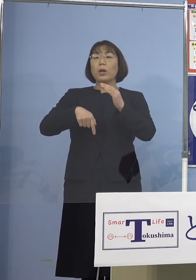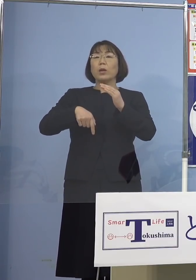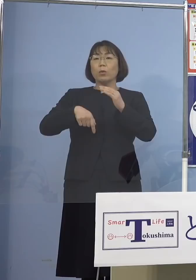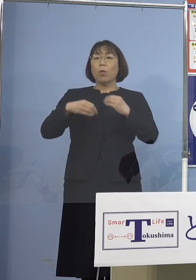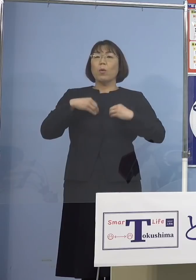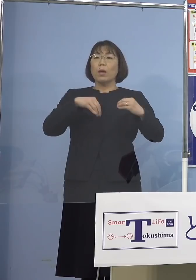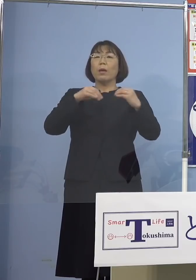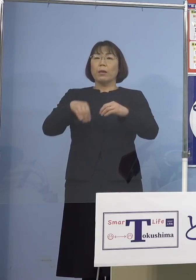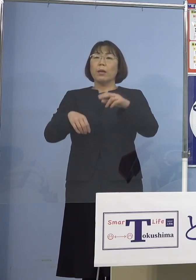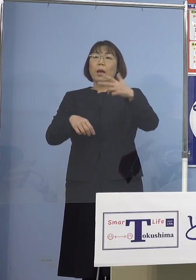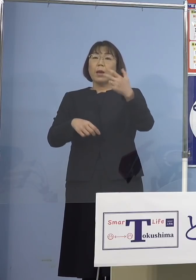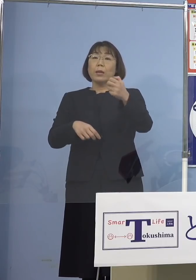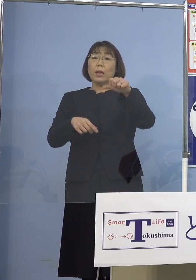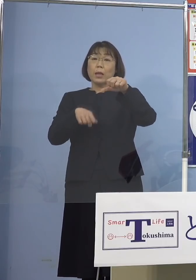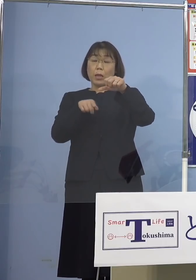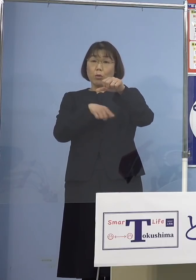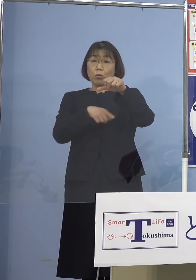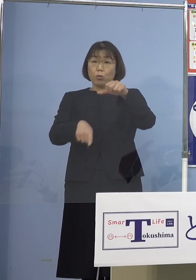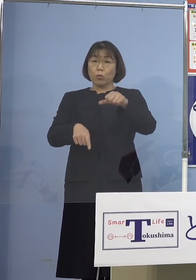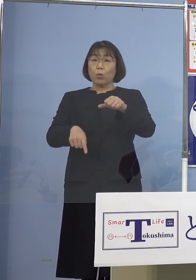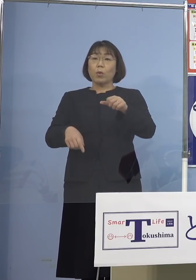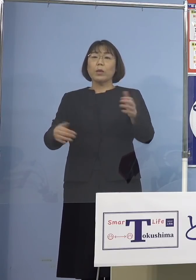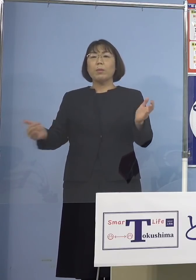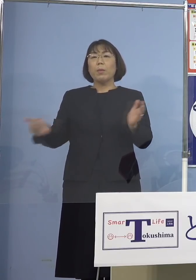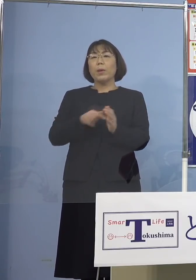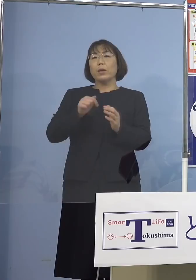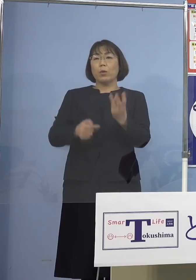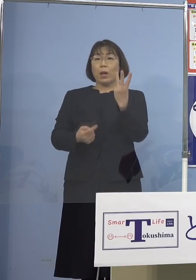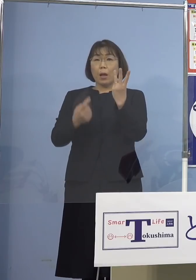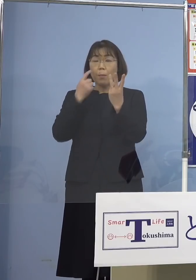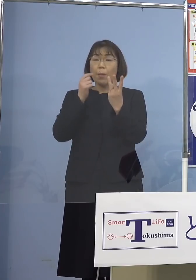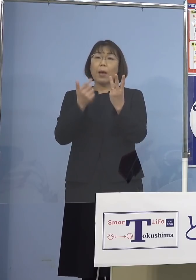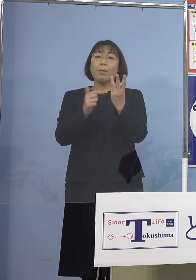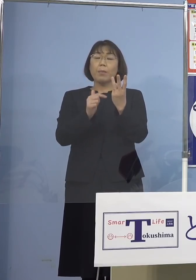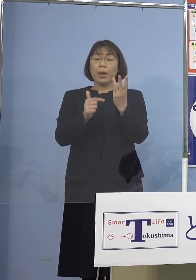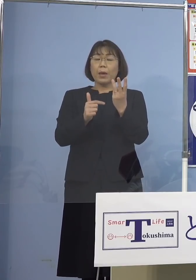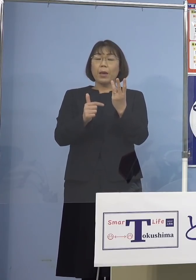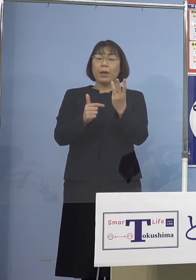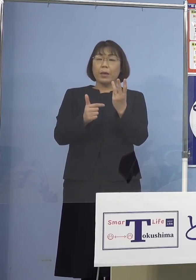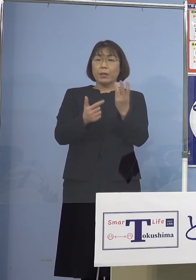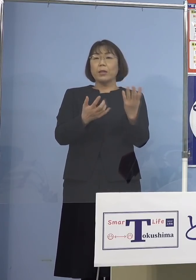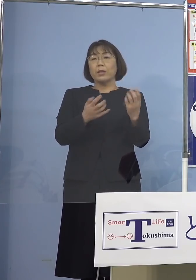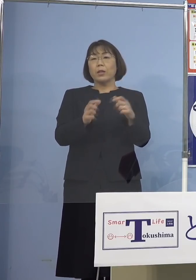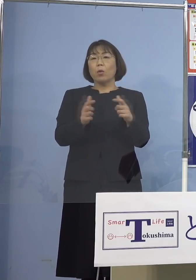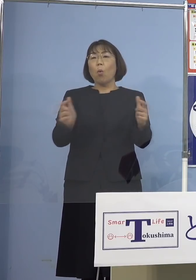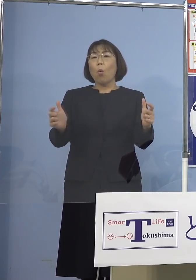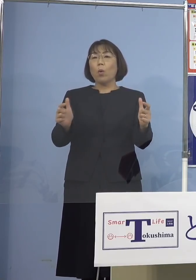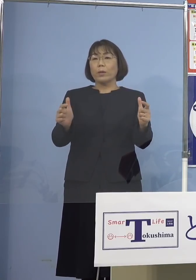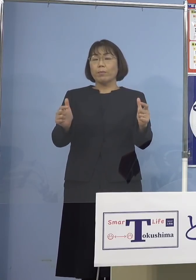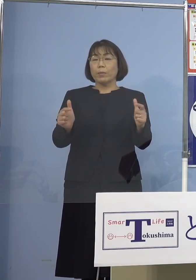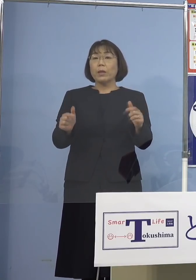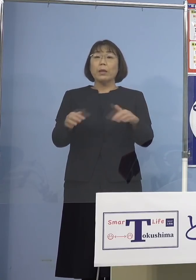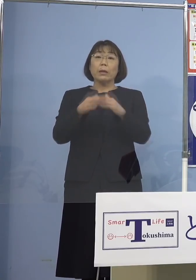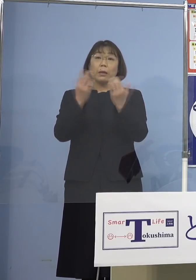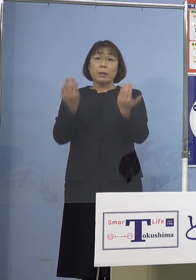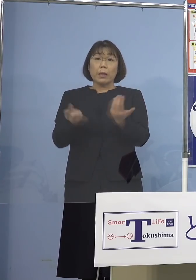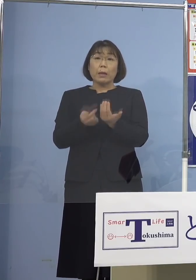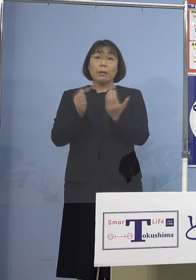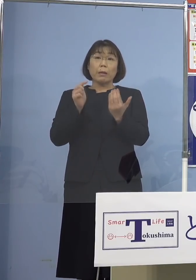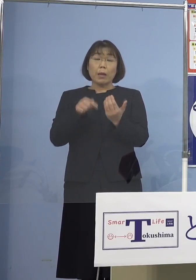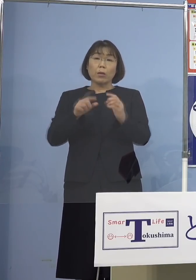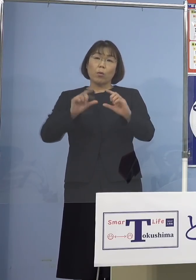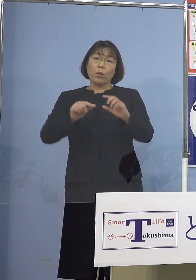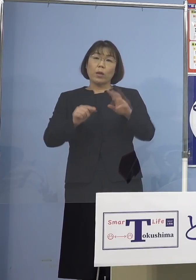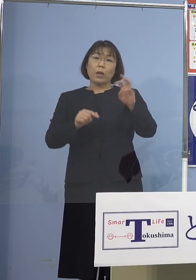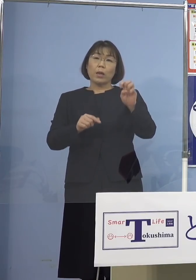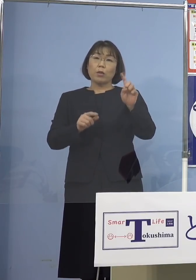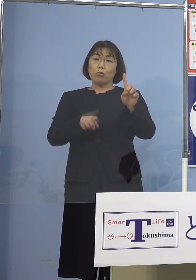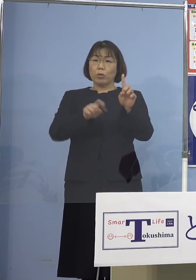実は過去3番目に多い数ということで 全体に占める割合も31.8パーセント